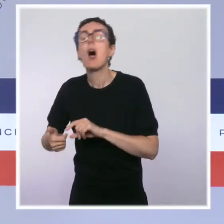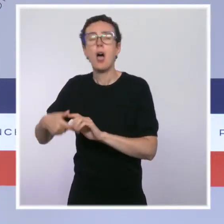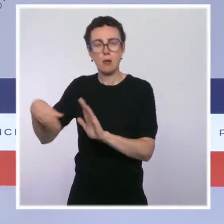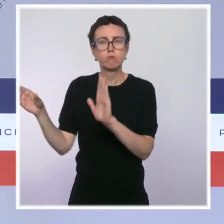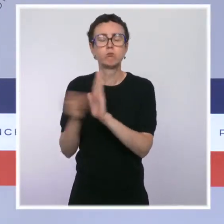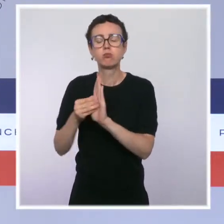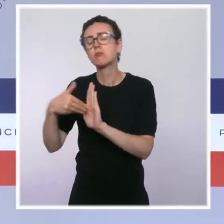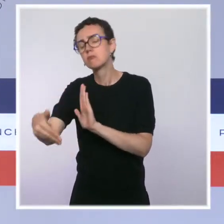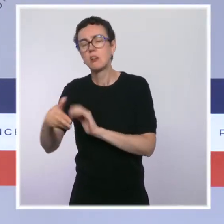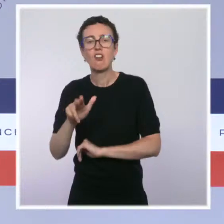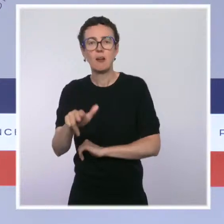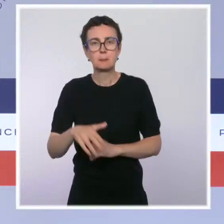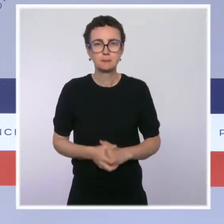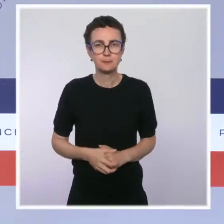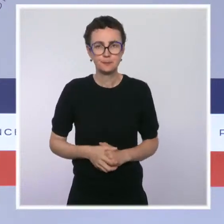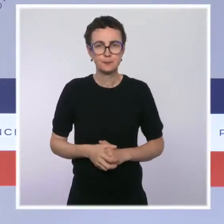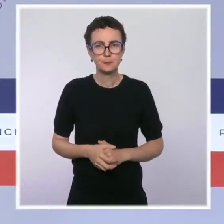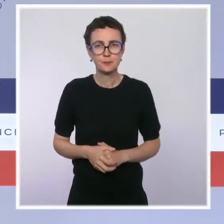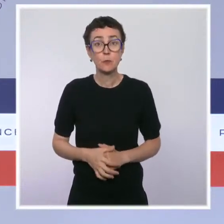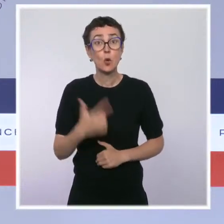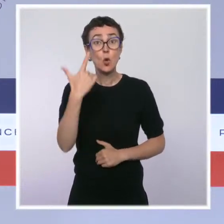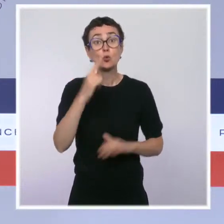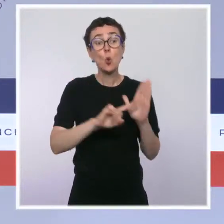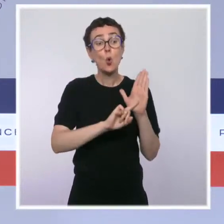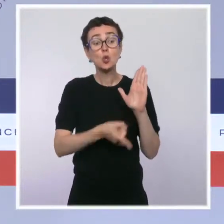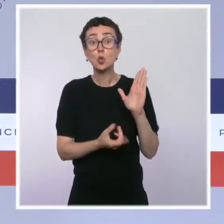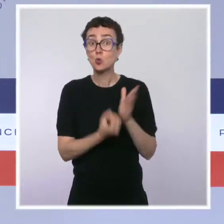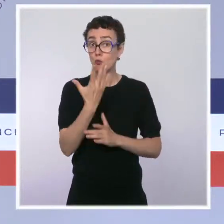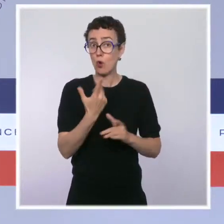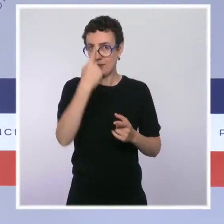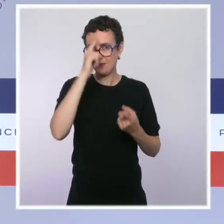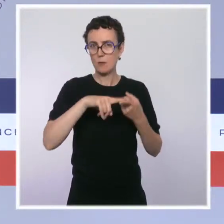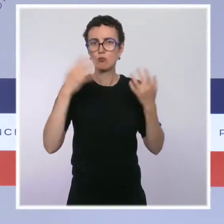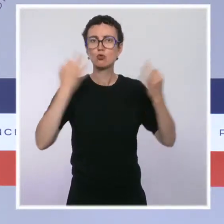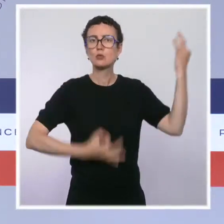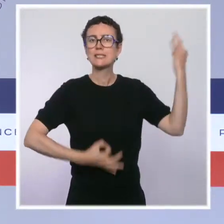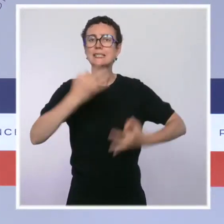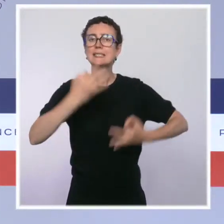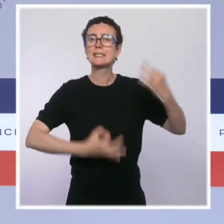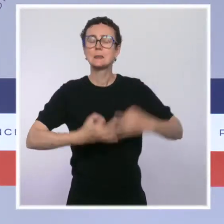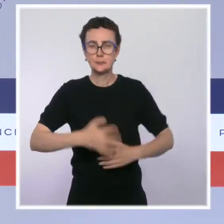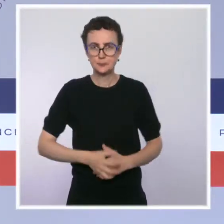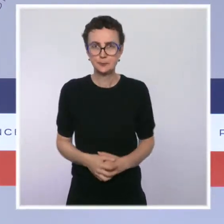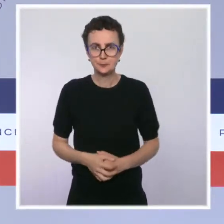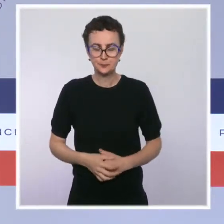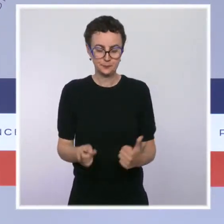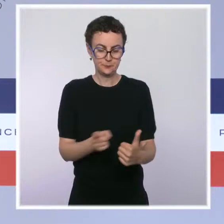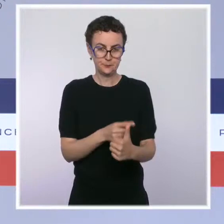Deux ordonnances ont aussi été présentées par le garde des Sceaux. La première réforme le droit des sûretés qui constitue un enjeu